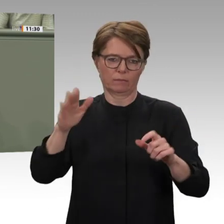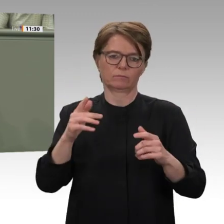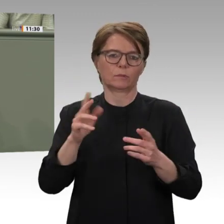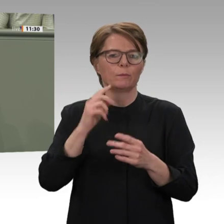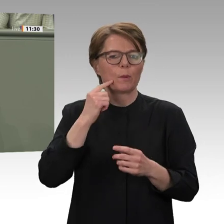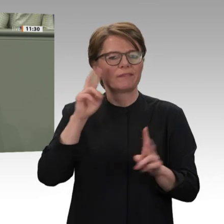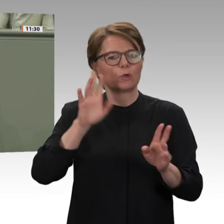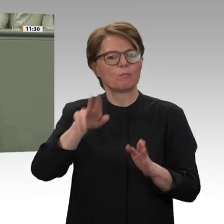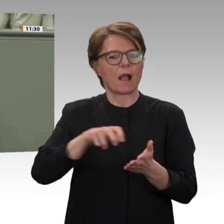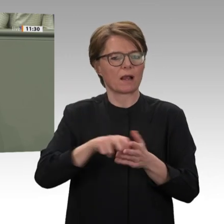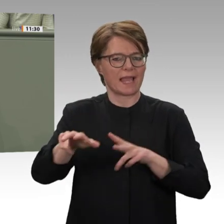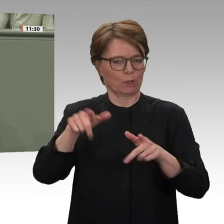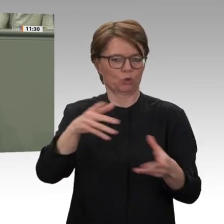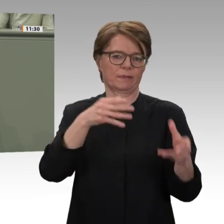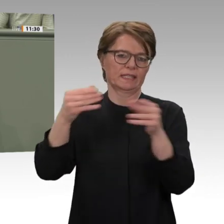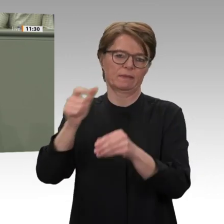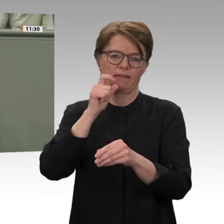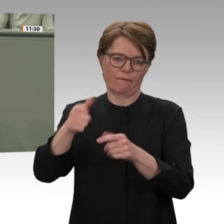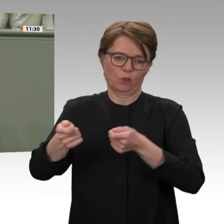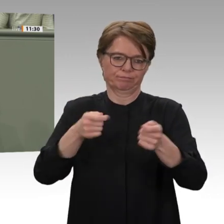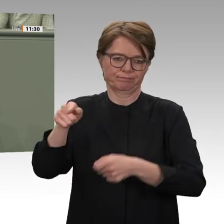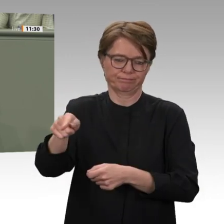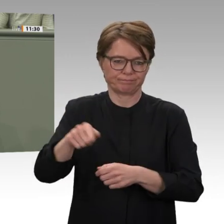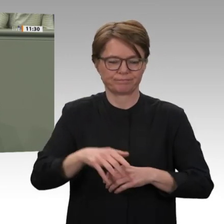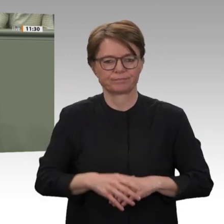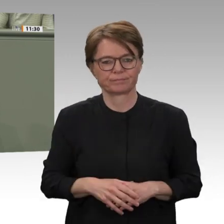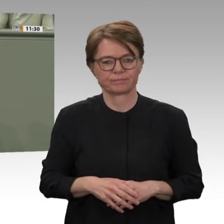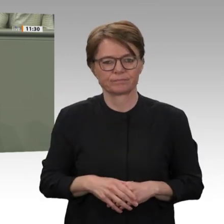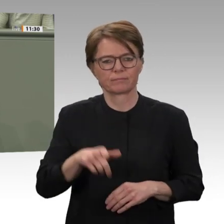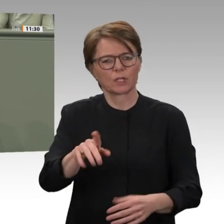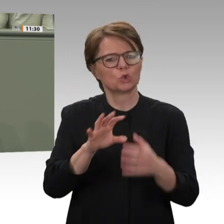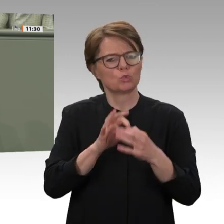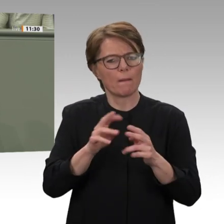und anderen Landesteilen gemeinsam mit den dortigen Rebellengruppen zu